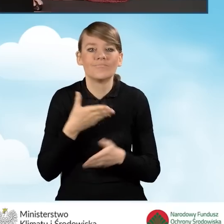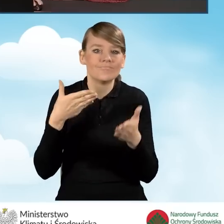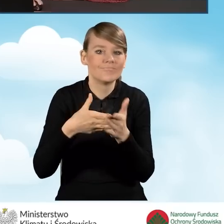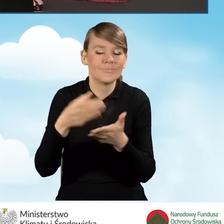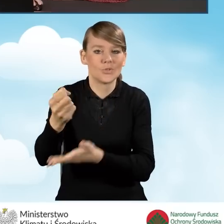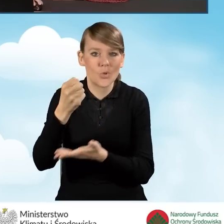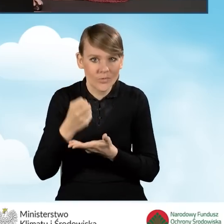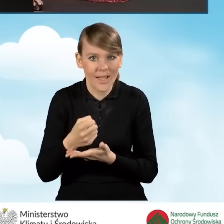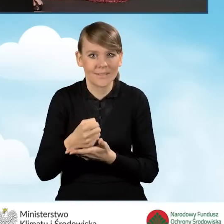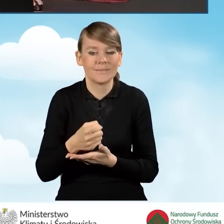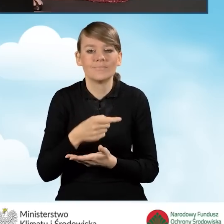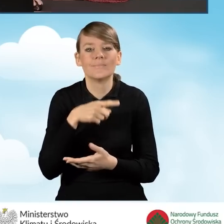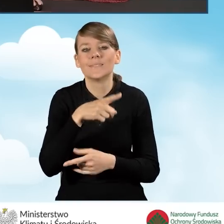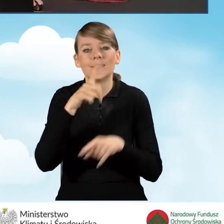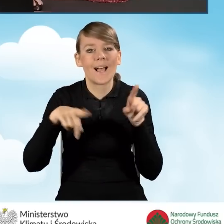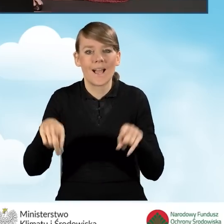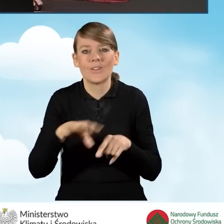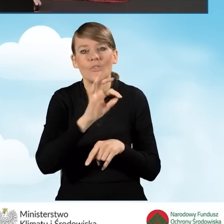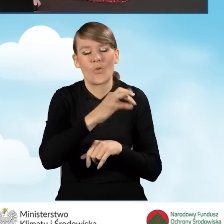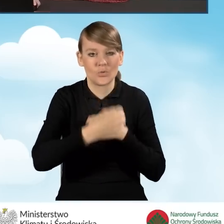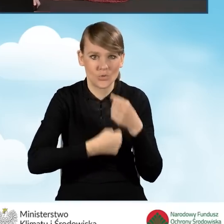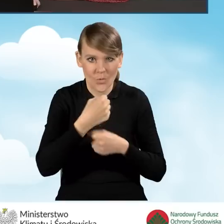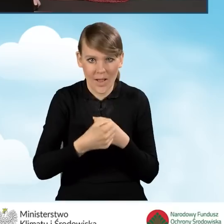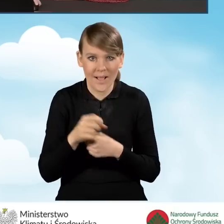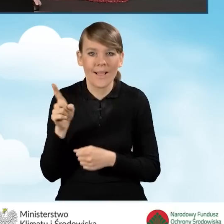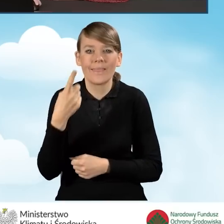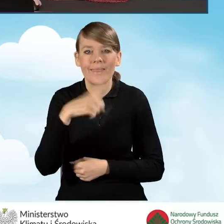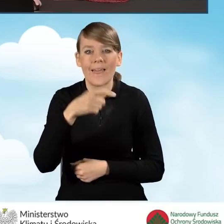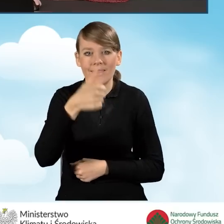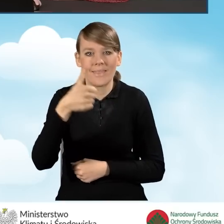dotacji wynikającej z rodzaju przedsięwzięcia. Jest to pole D1.1